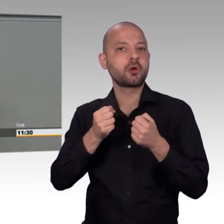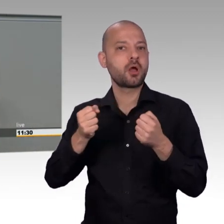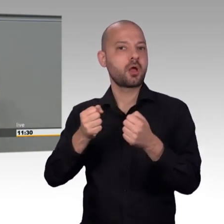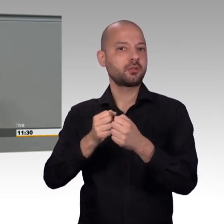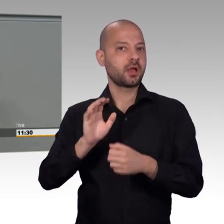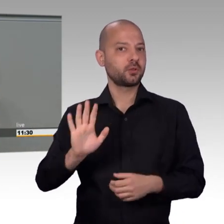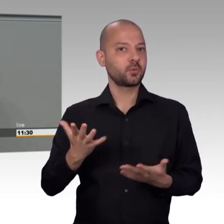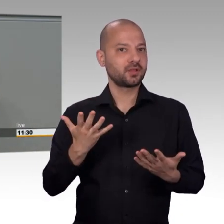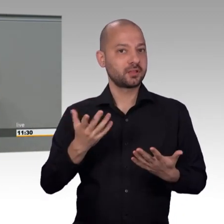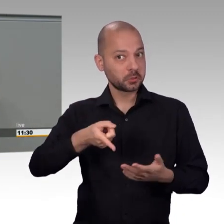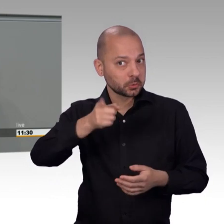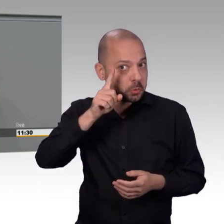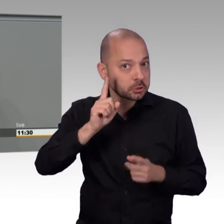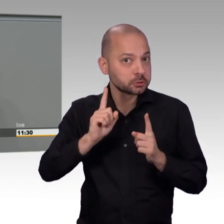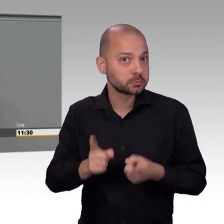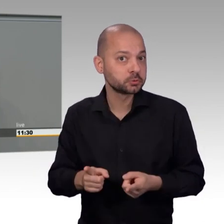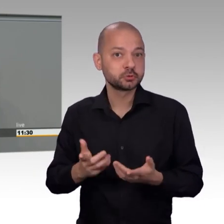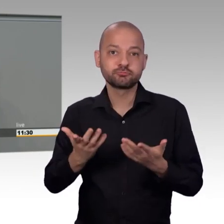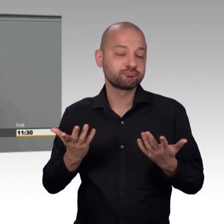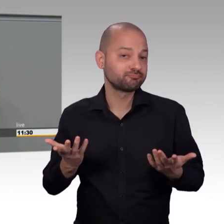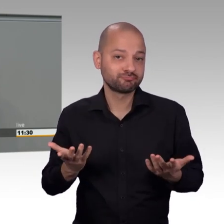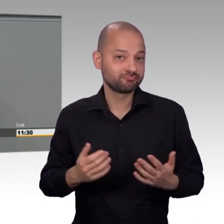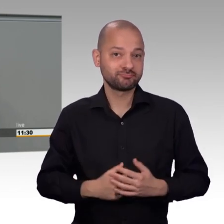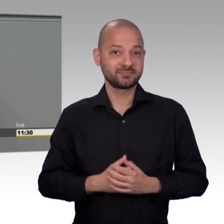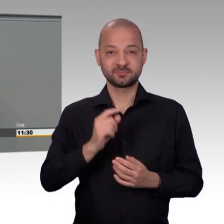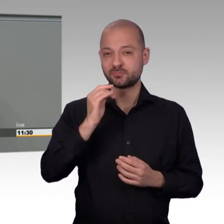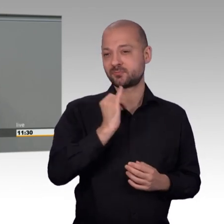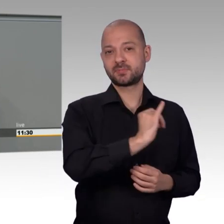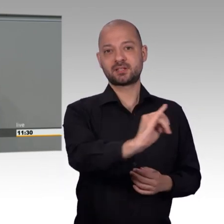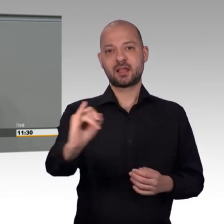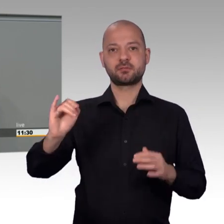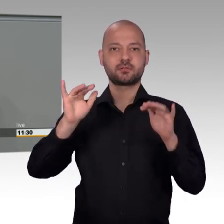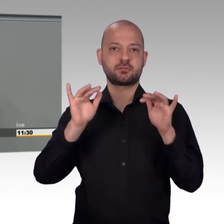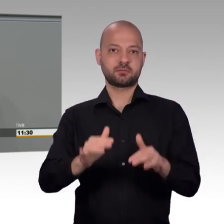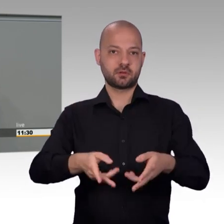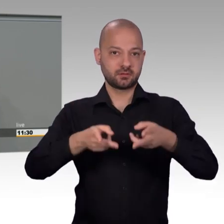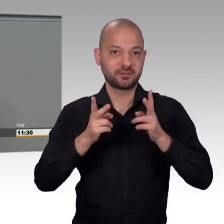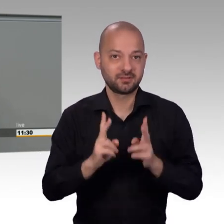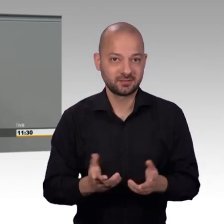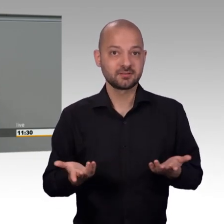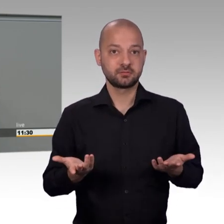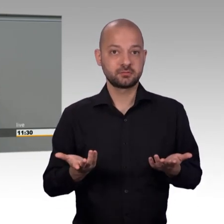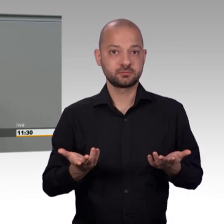noch seiner Bedeutung als einzigem direktdemokratischen Element auf Bundesebene gerecht.